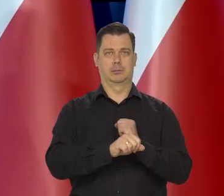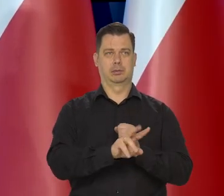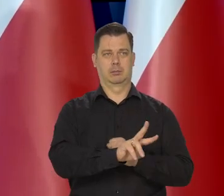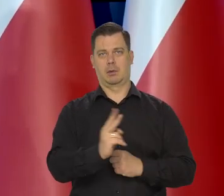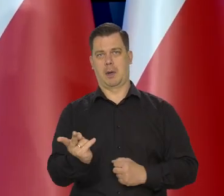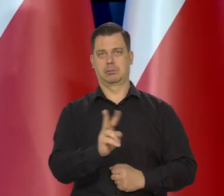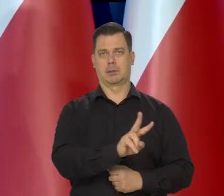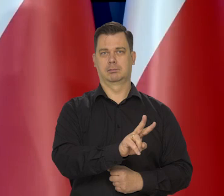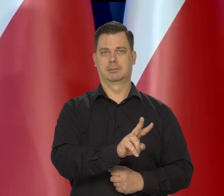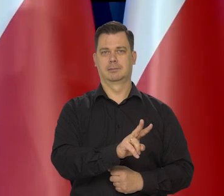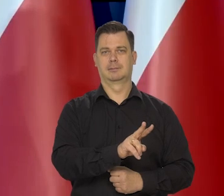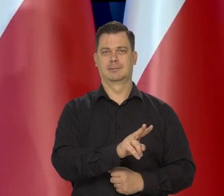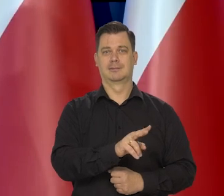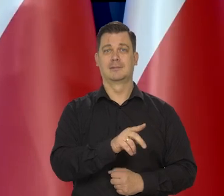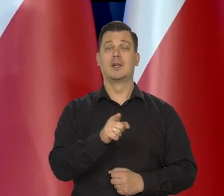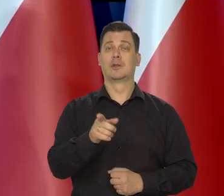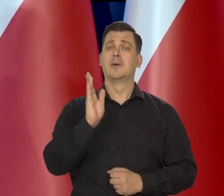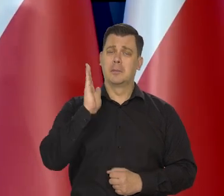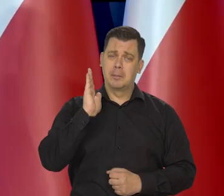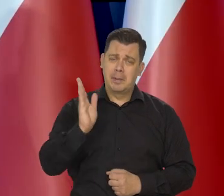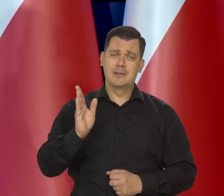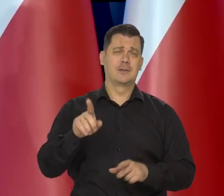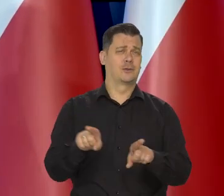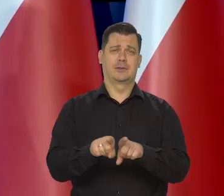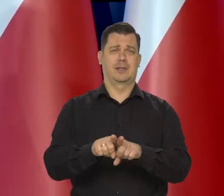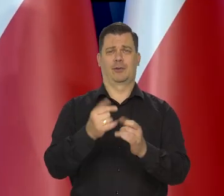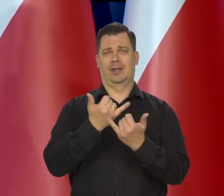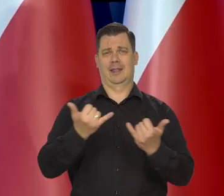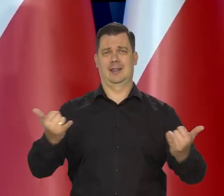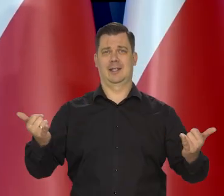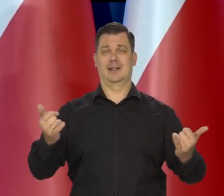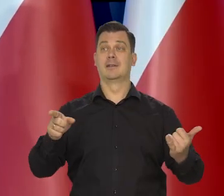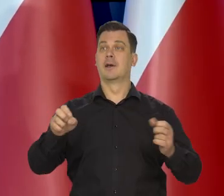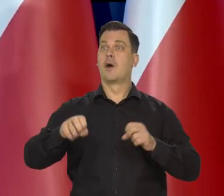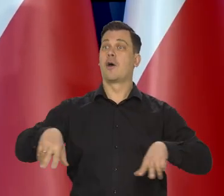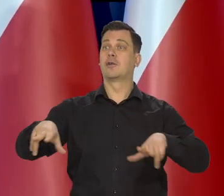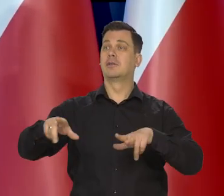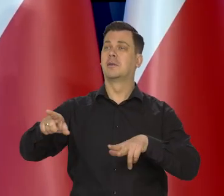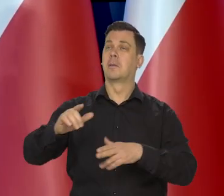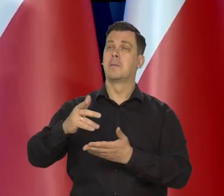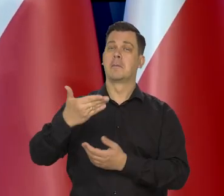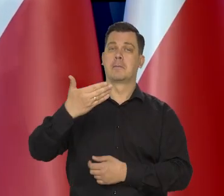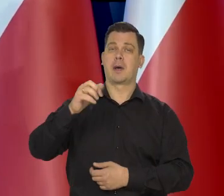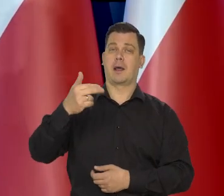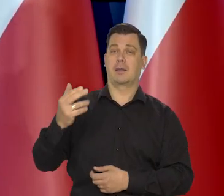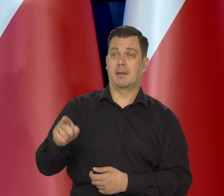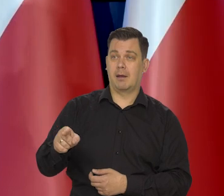I te rodziny wrócą oczywiście z powrotem do masła naturalnego, ale nie tak szybko.